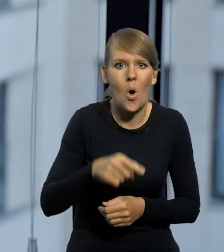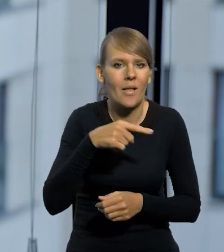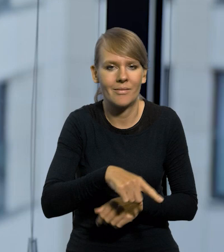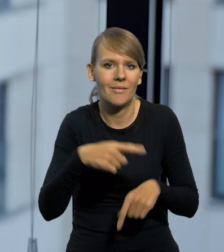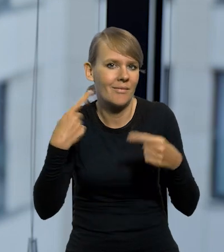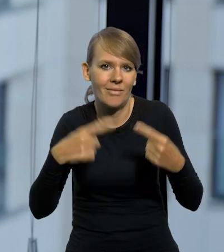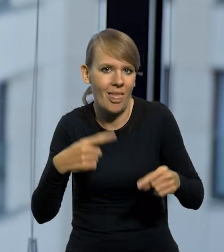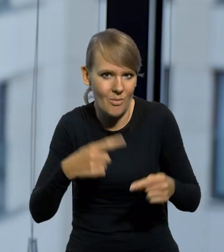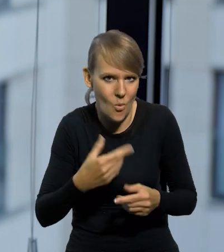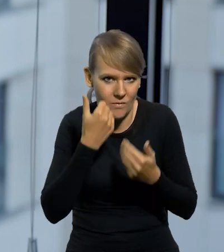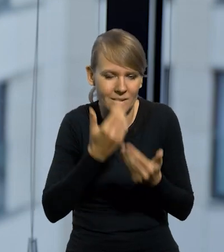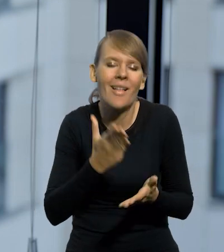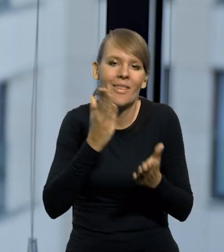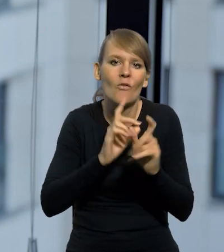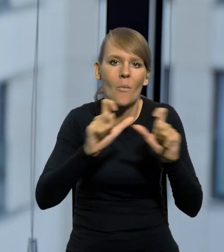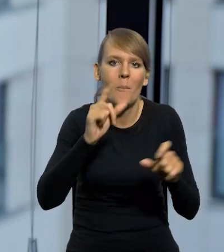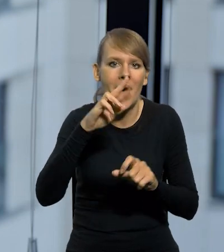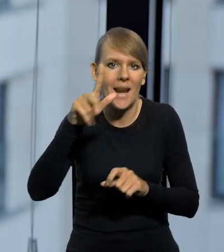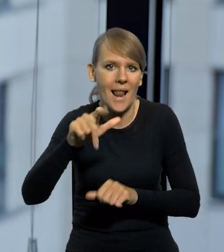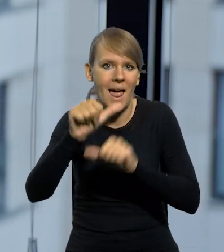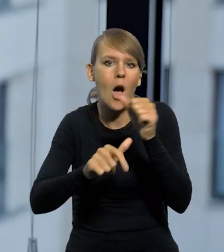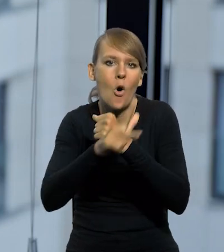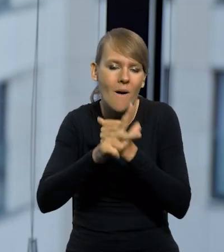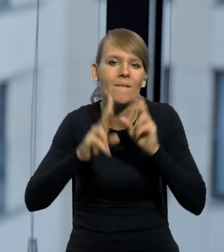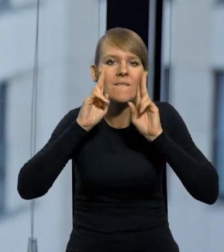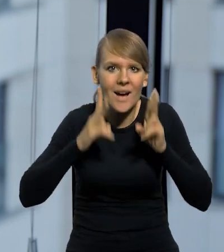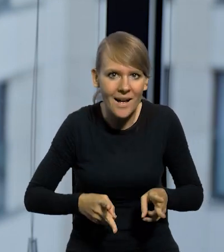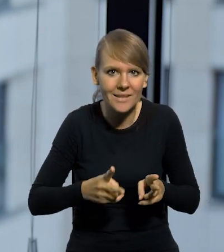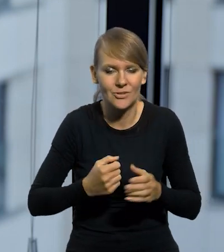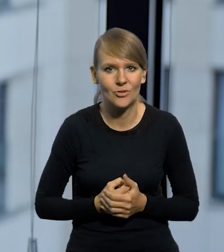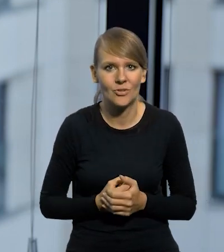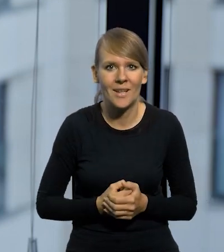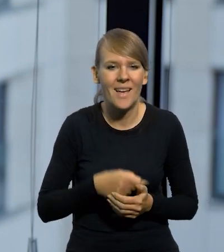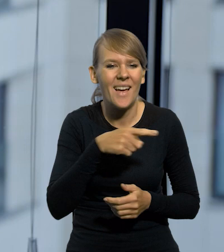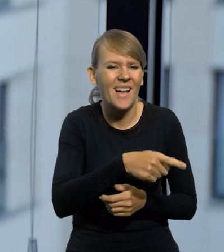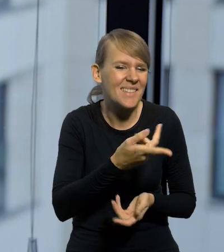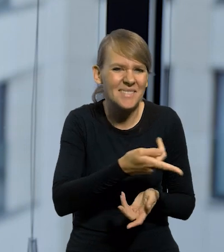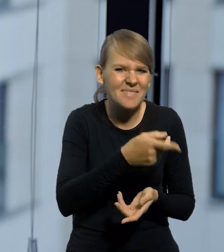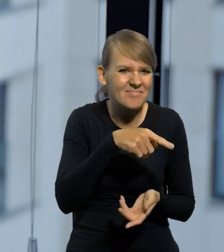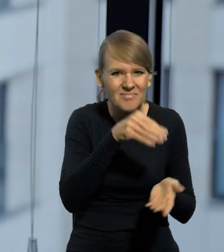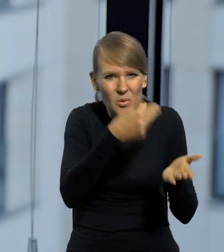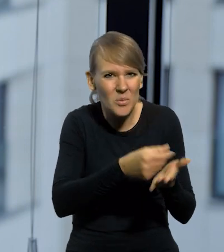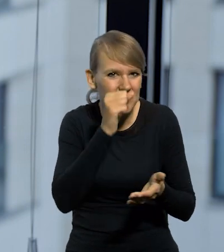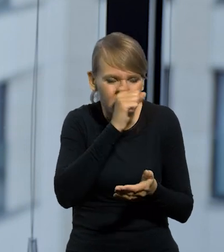inaczej złoty się skompromitował w czasach PRL-u, w latach 80 tych, kiedy rzeczywiście ceny, byle rzeczy się kupowało za miliony.